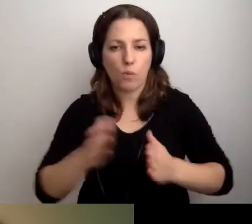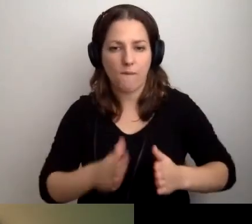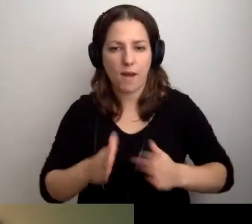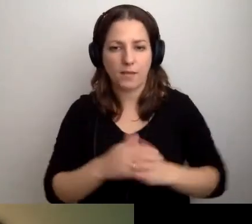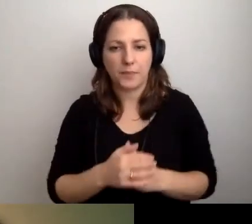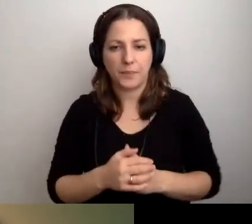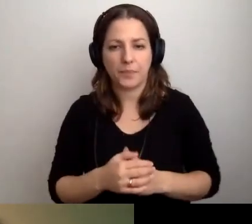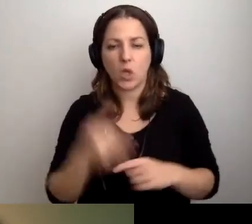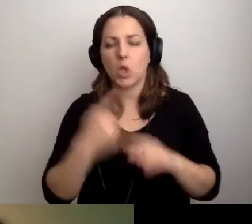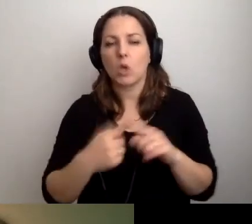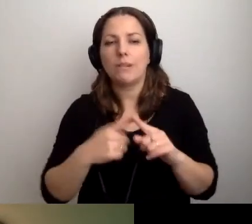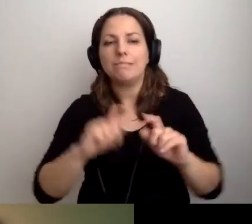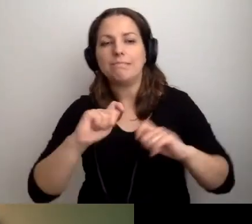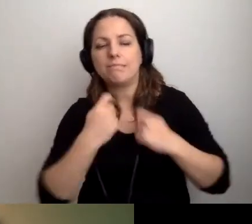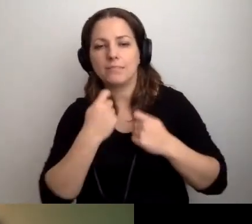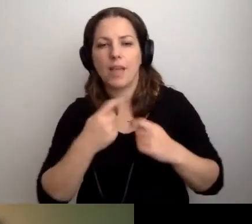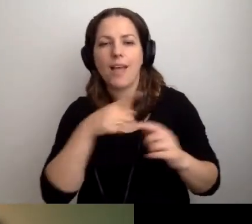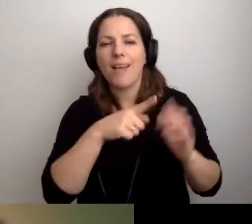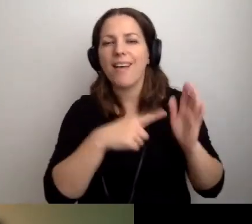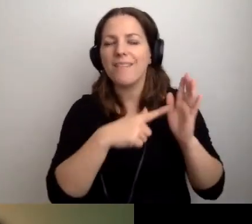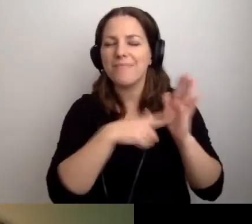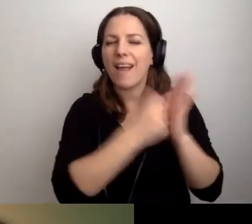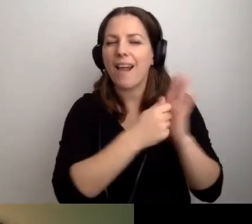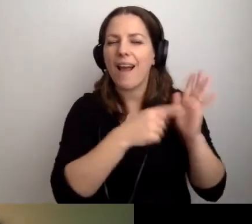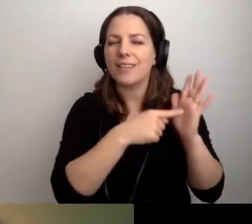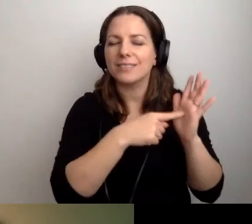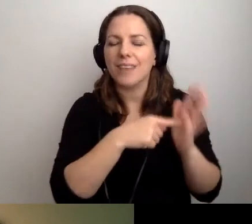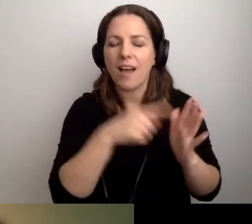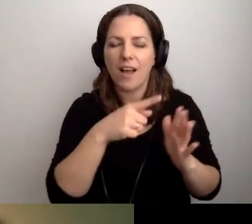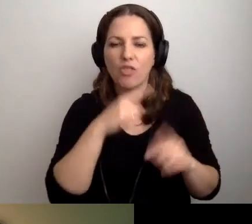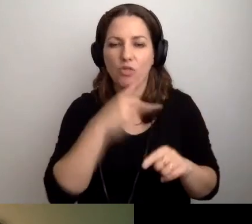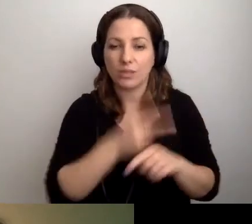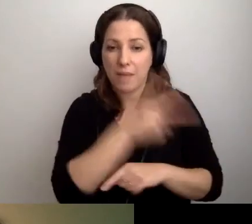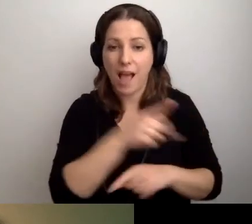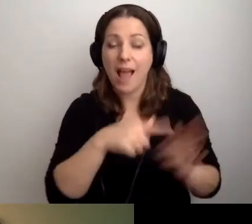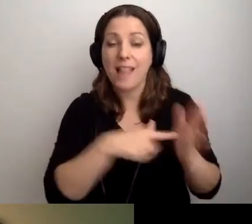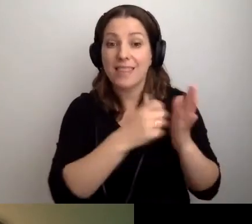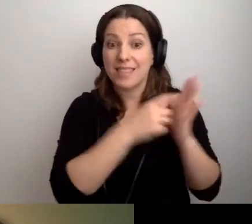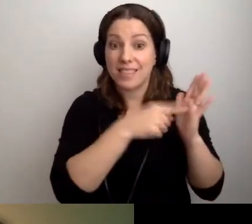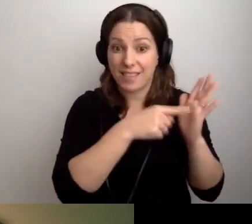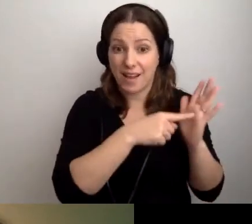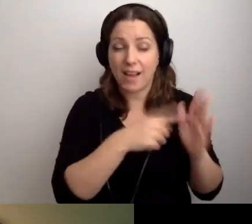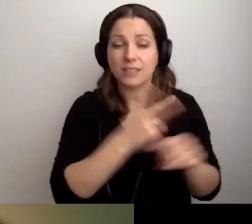Zmusza nas do tego deklaracja dostępności. Ale żeby ją wypełnić z sercem.